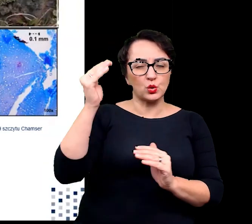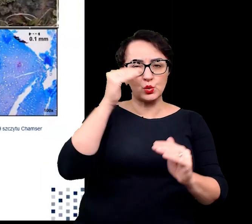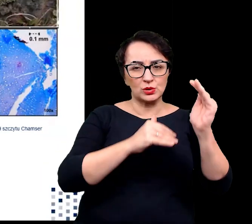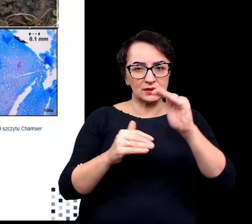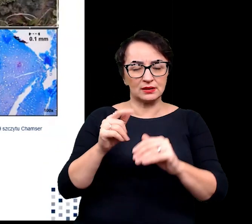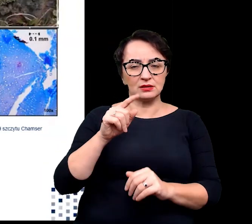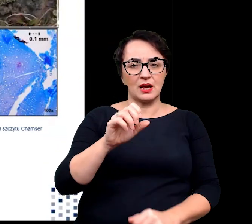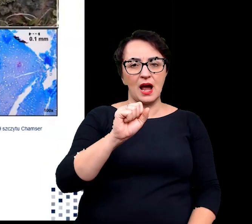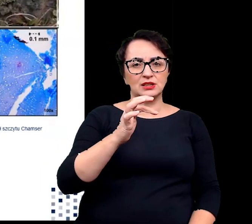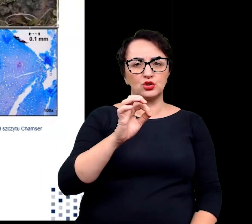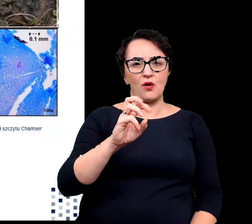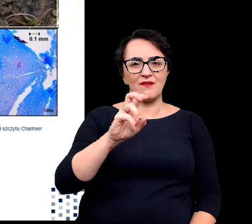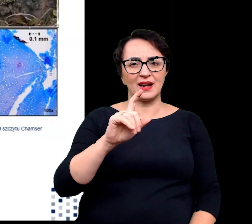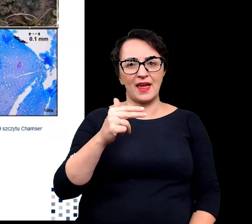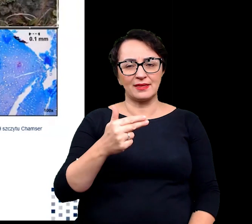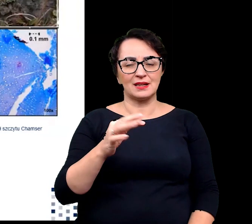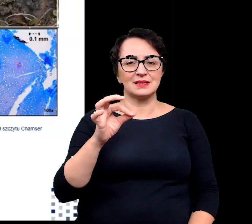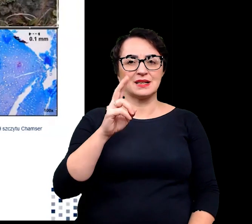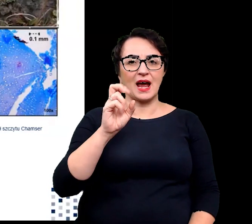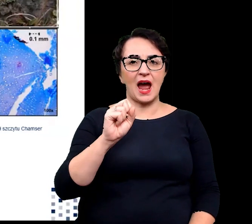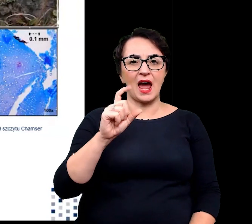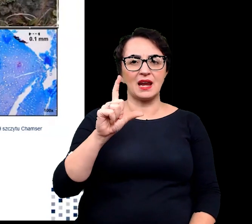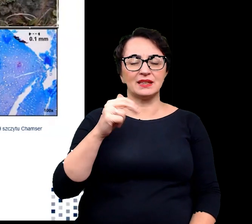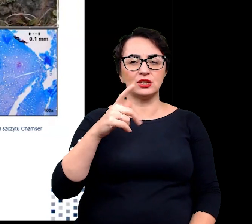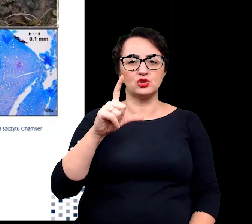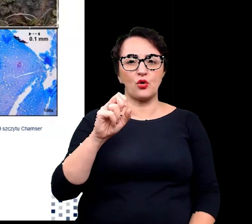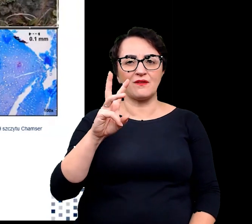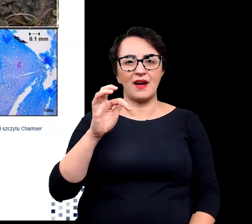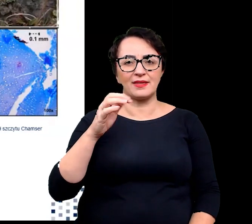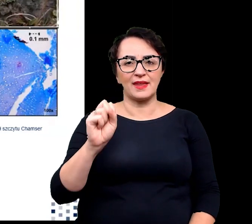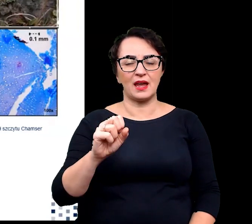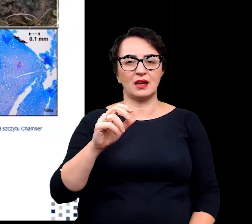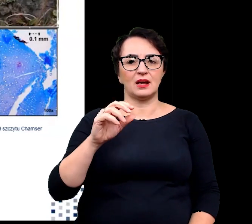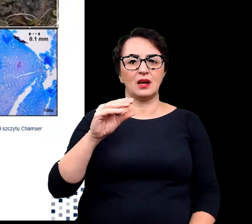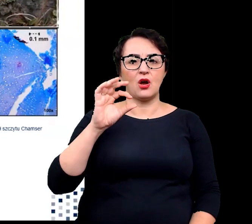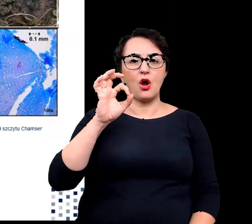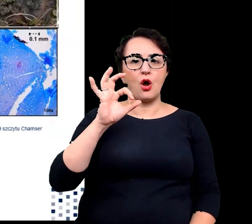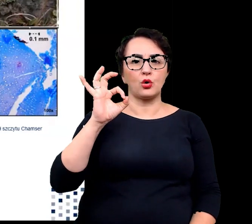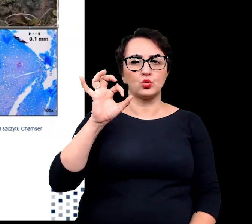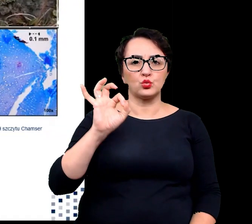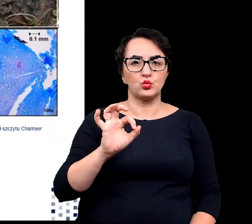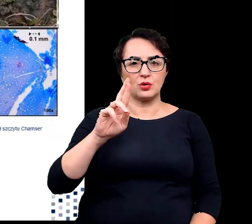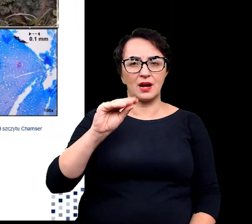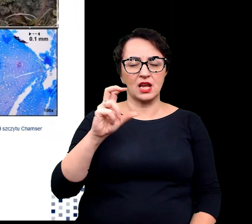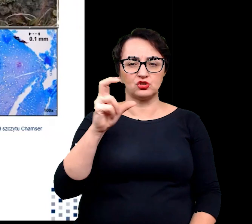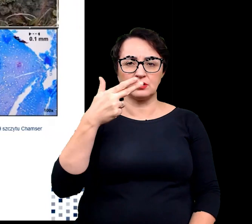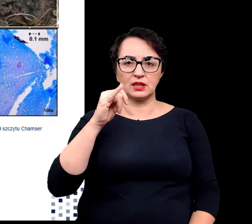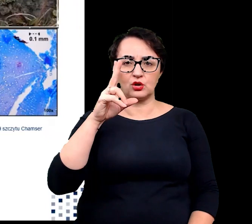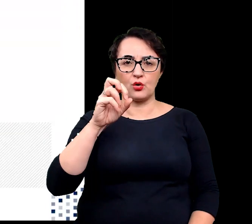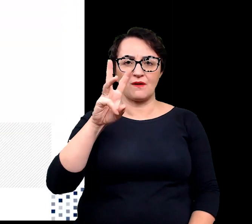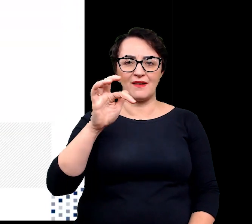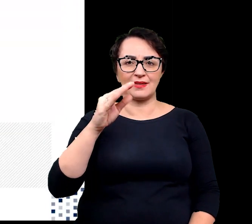to astrowate, skalnicowate, goździkowate,wiechlinowate i ogórecznikowate.